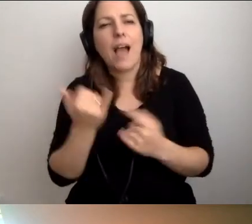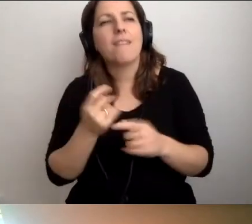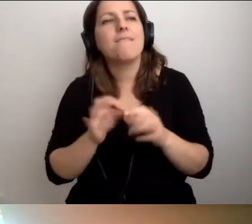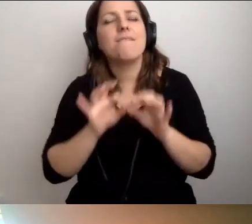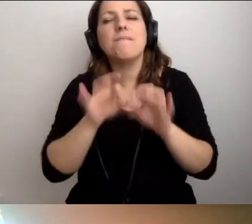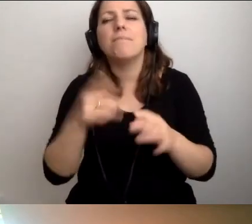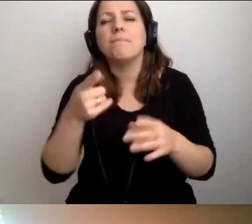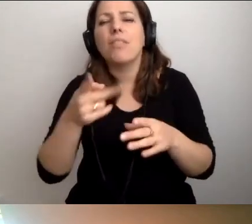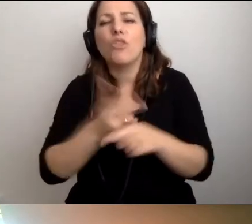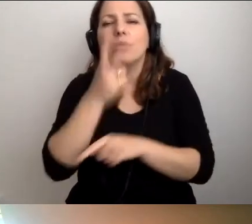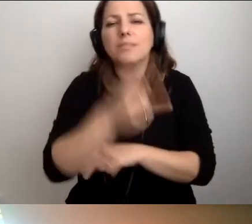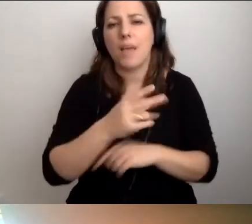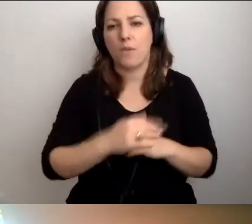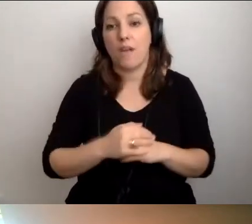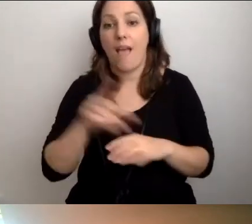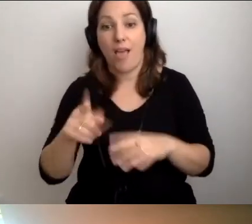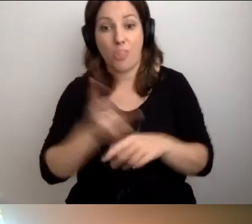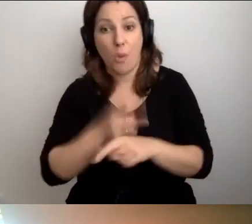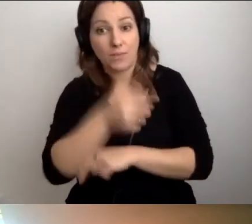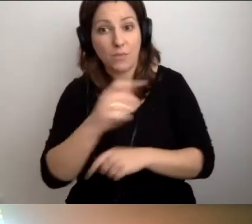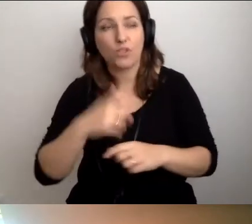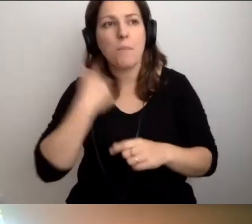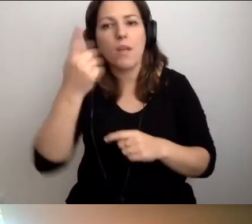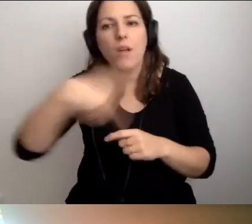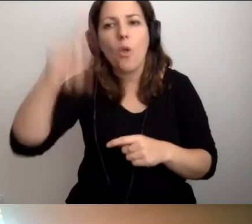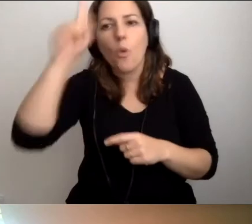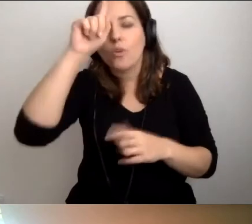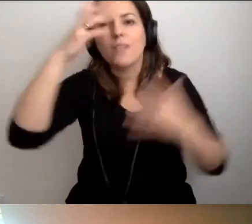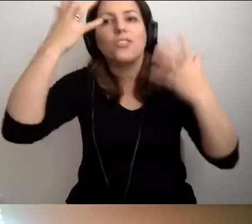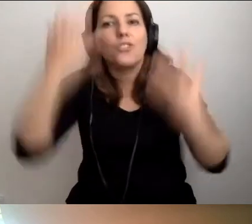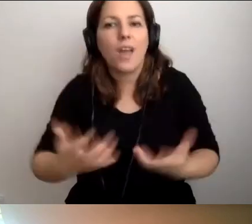Tak, żeby ludzie chcieli robić tę dostępność.